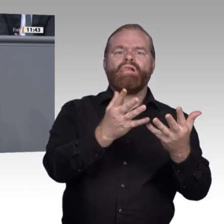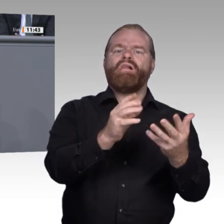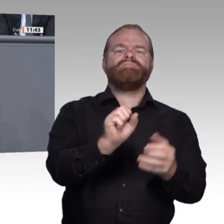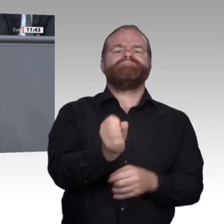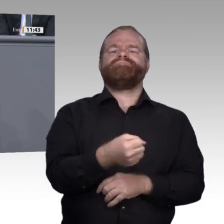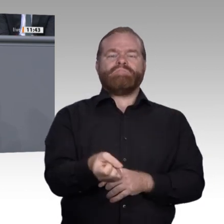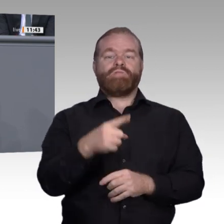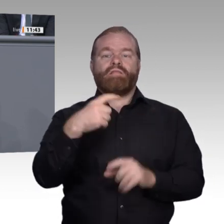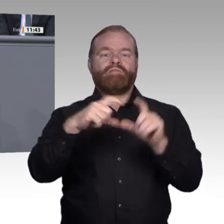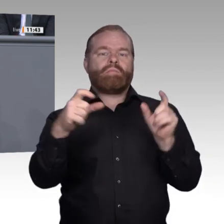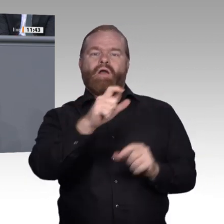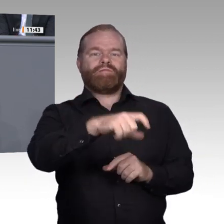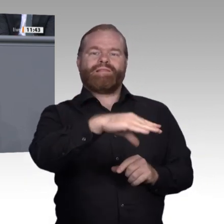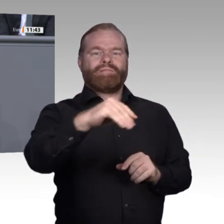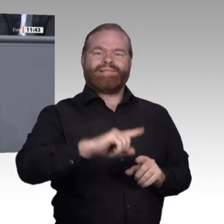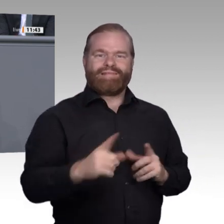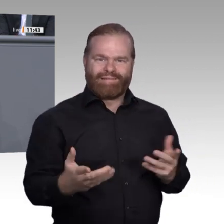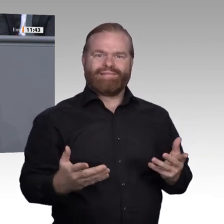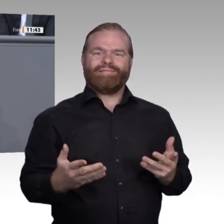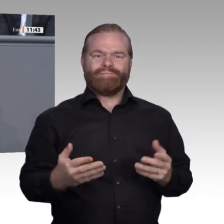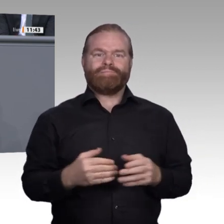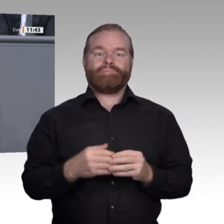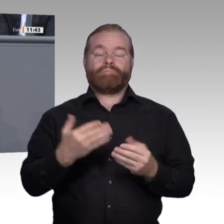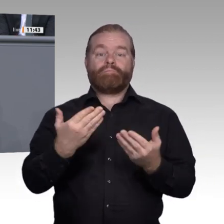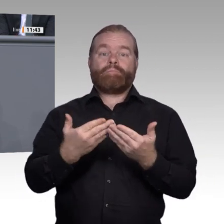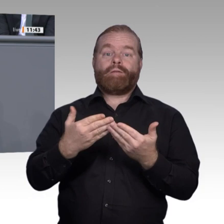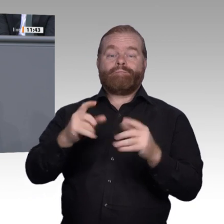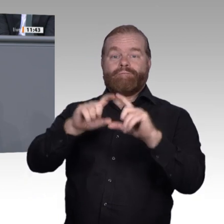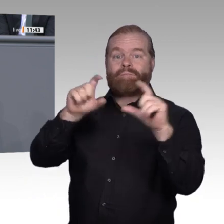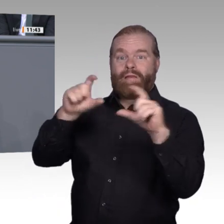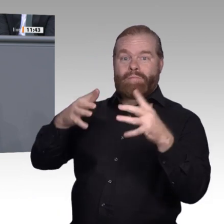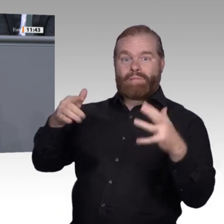keiner braucht und Deutschland weiter im internationalen Vergleich zurückfallen